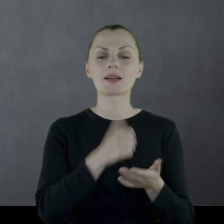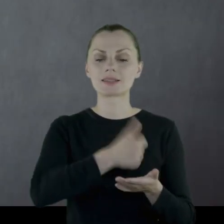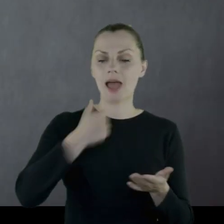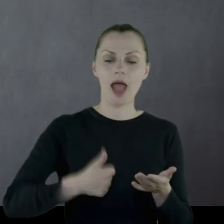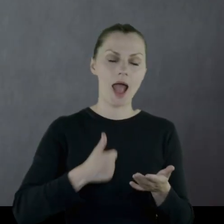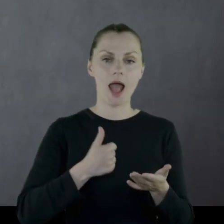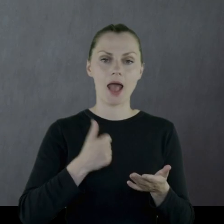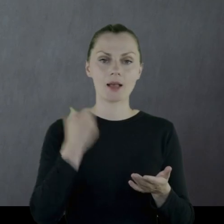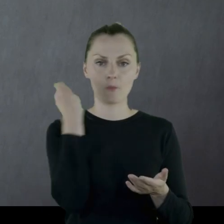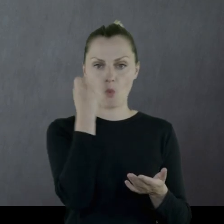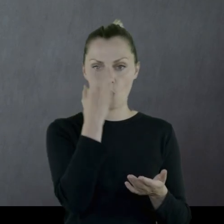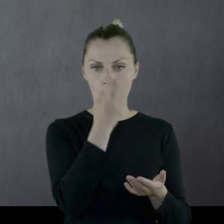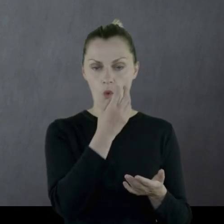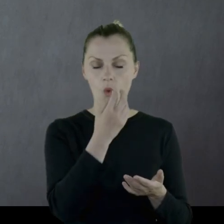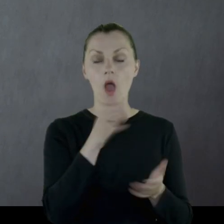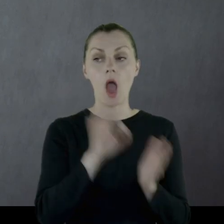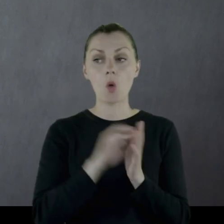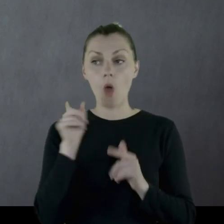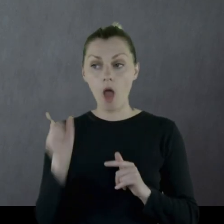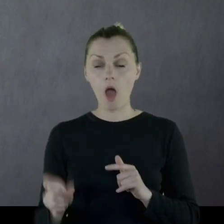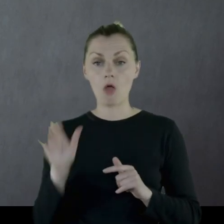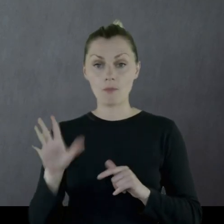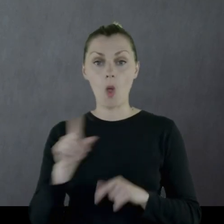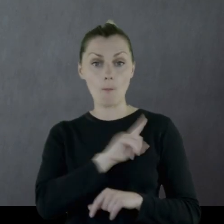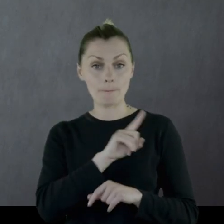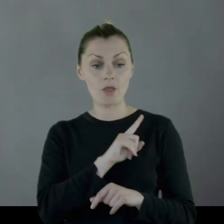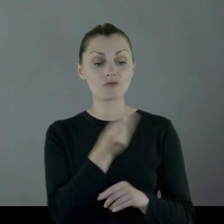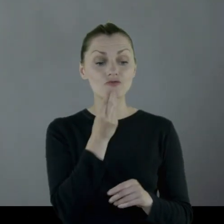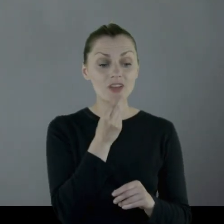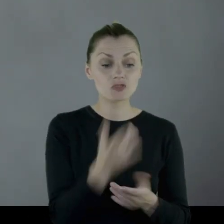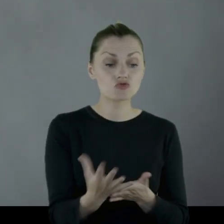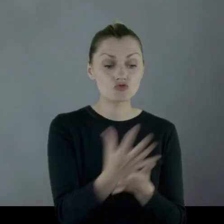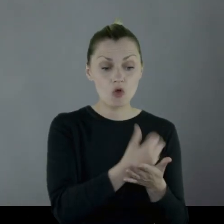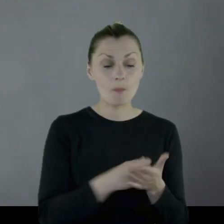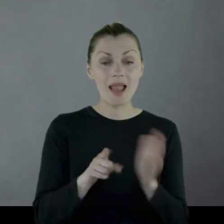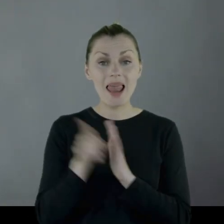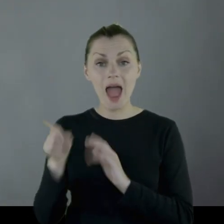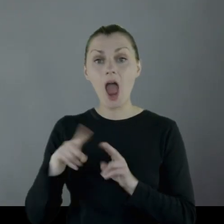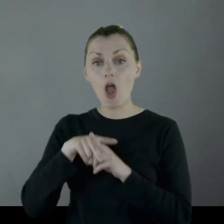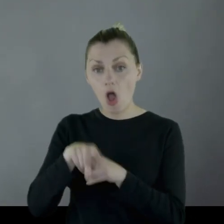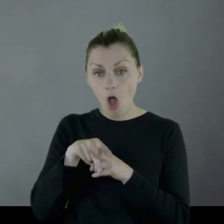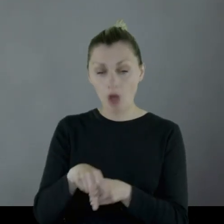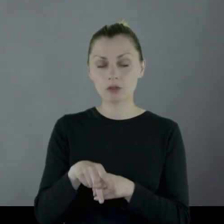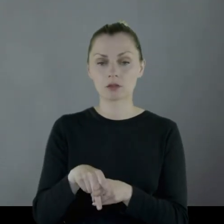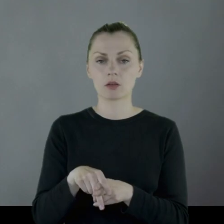kiedy on ma pilnować paszy zgromadzonych dla koni pułkowych